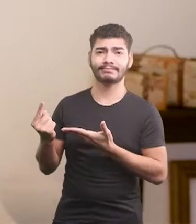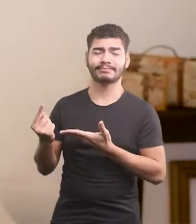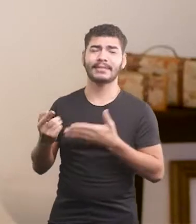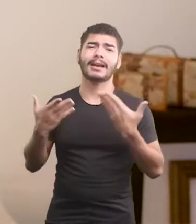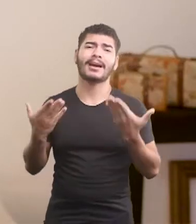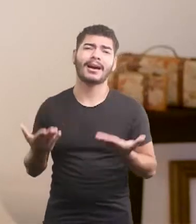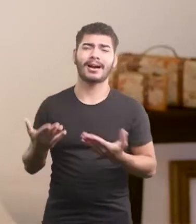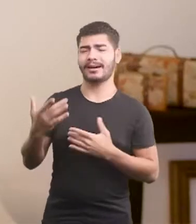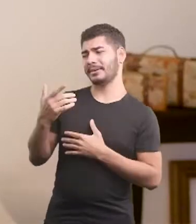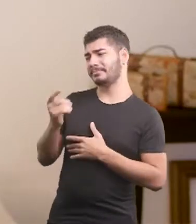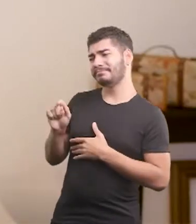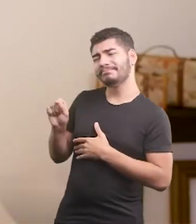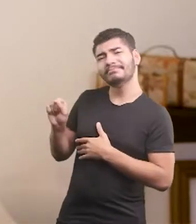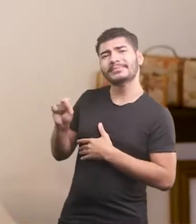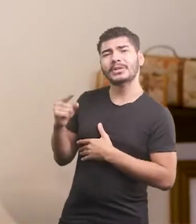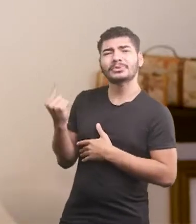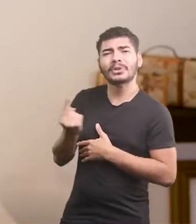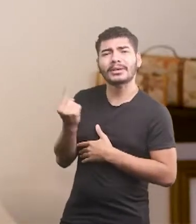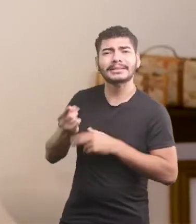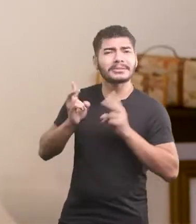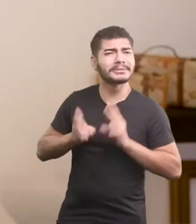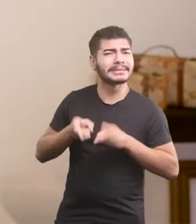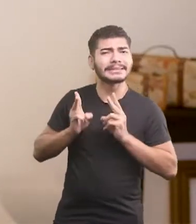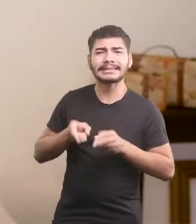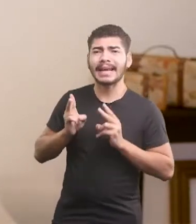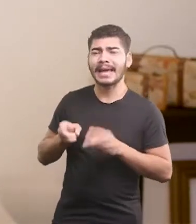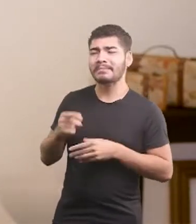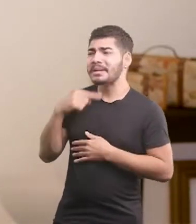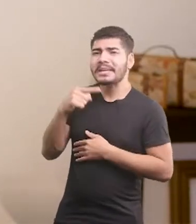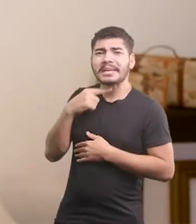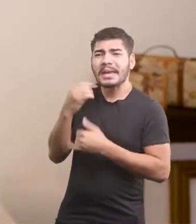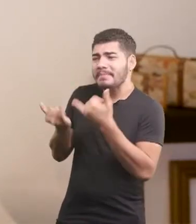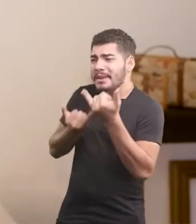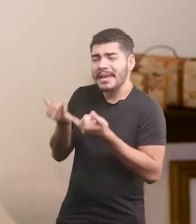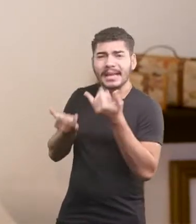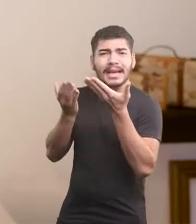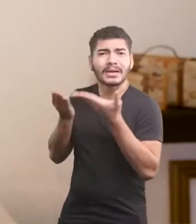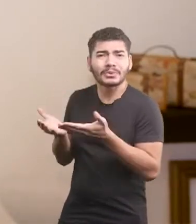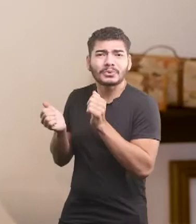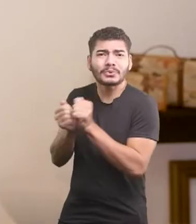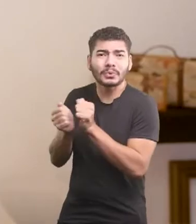Ai, pobre do bichinho, só vive num cantinho. Ninguém com ele quer brincar.